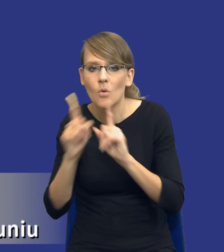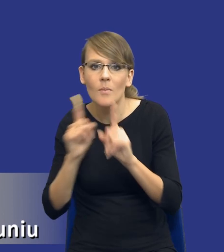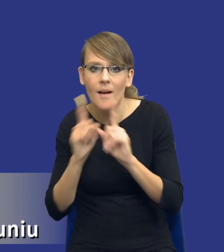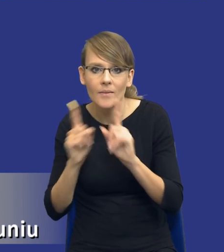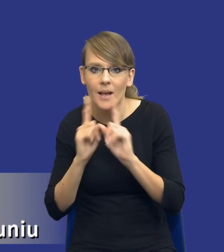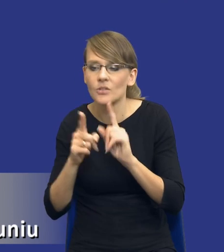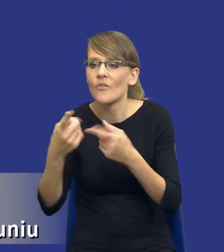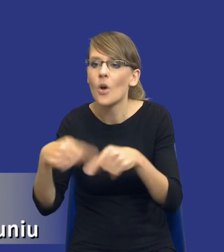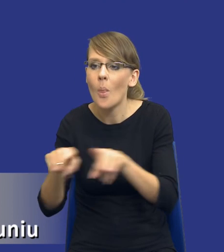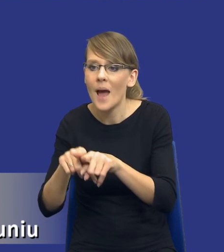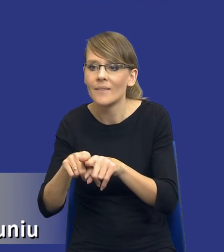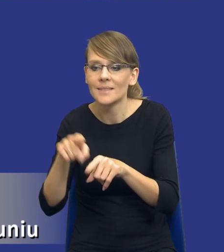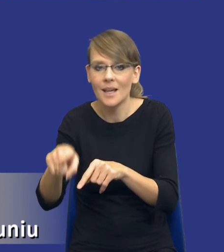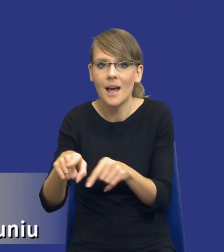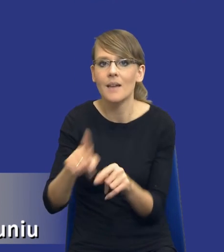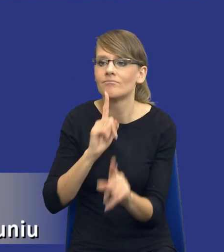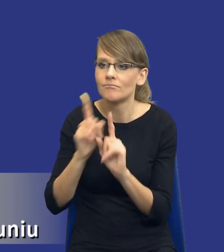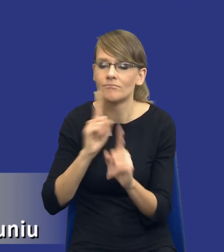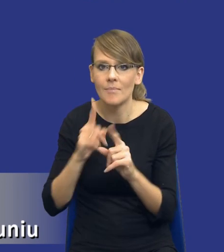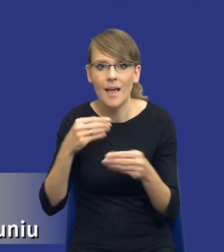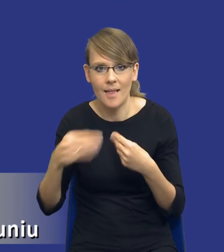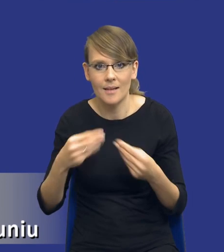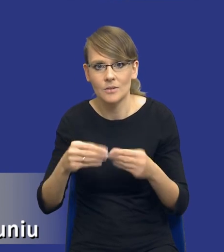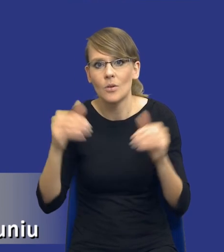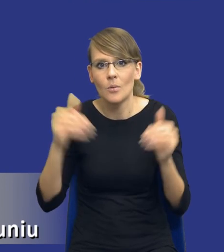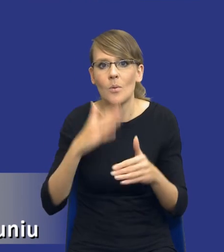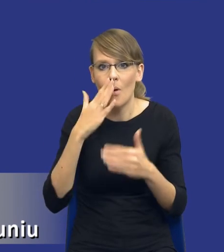wykonawcami. Może się okazać, że nasze zidentyfikowane